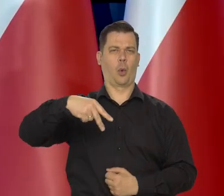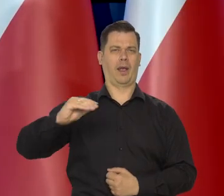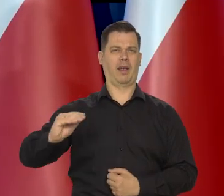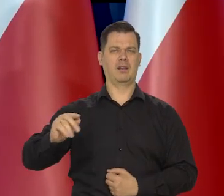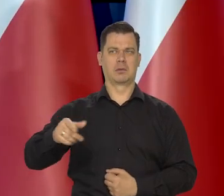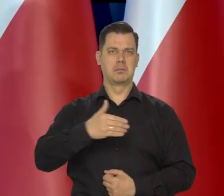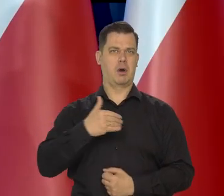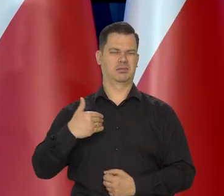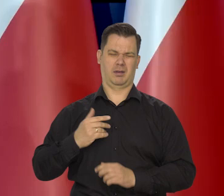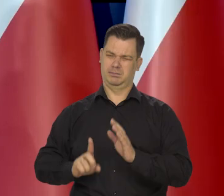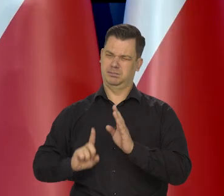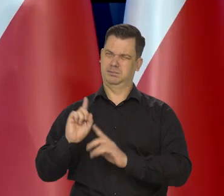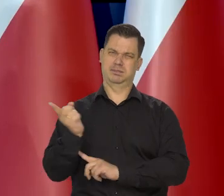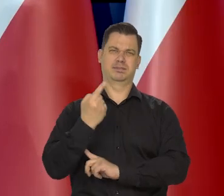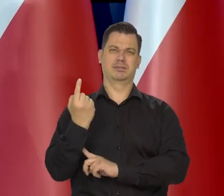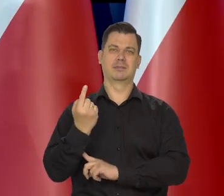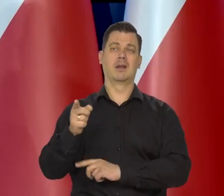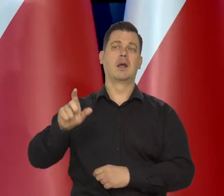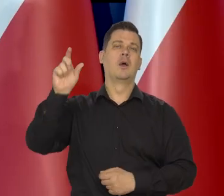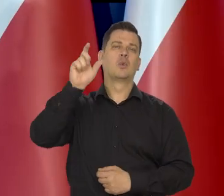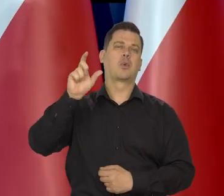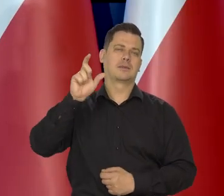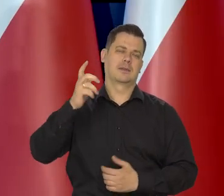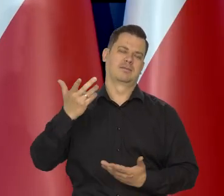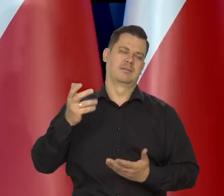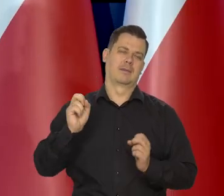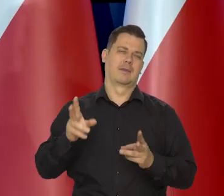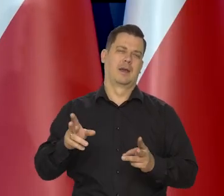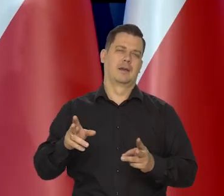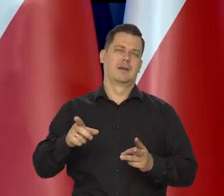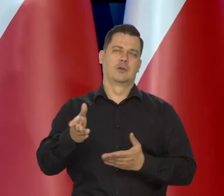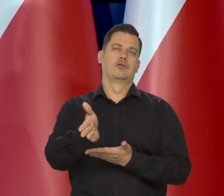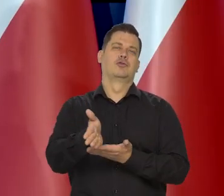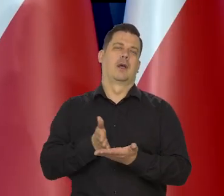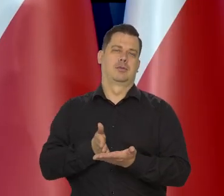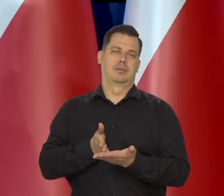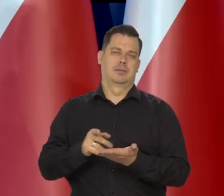konwencjonalną, no nie licząc turecki no, ale to jest częściowo tylko europejskie.